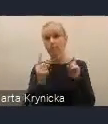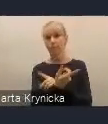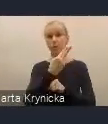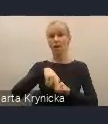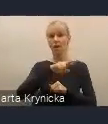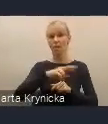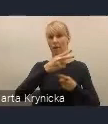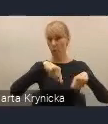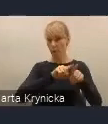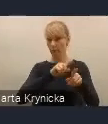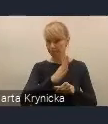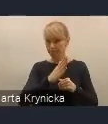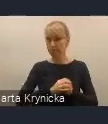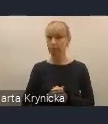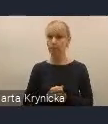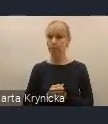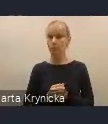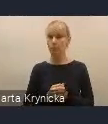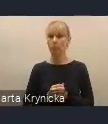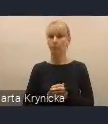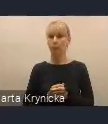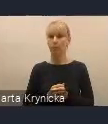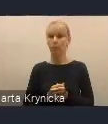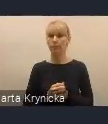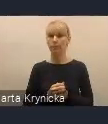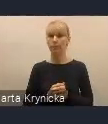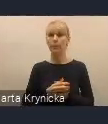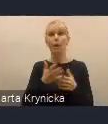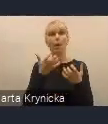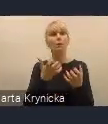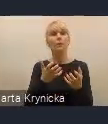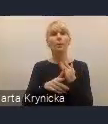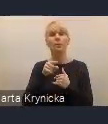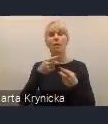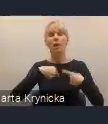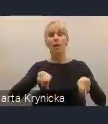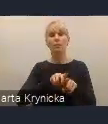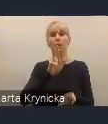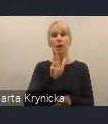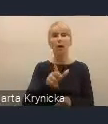Chcemy również, aby realizacja KPM-u miała taki wymiar praktyczny